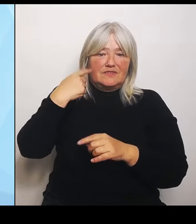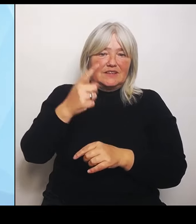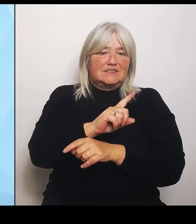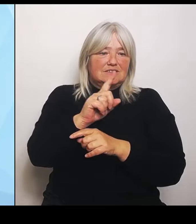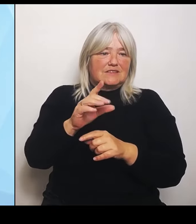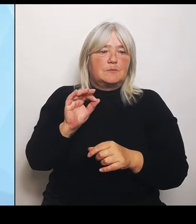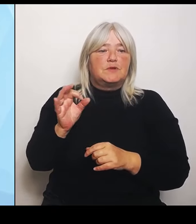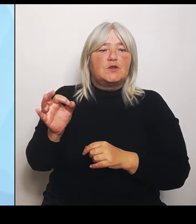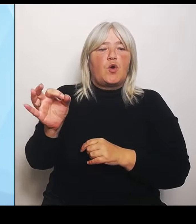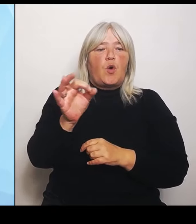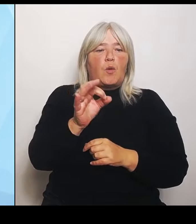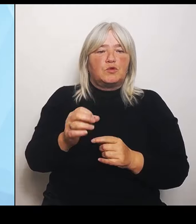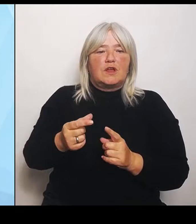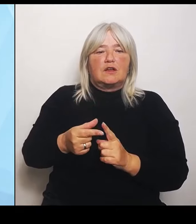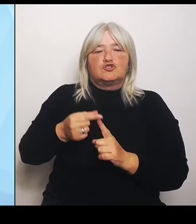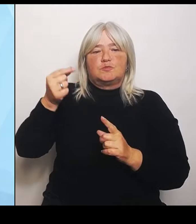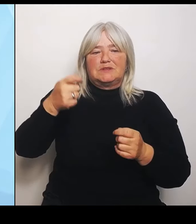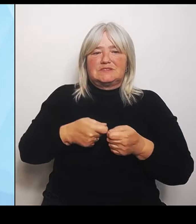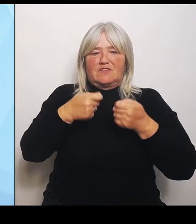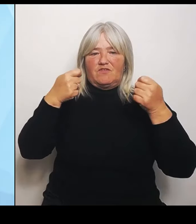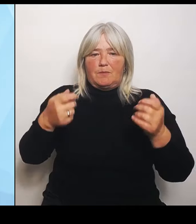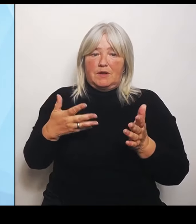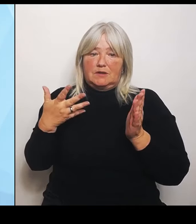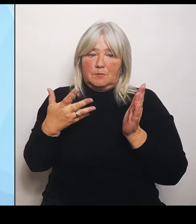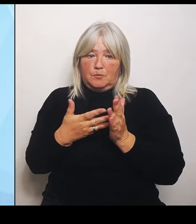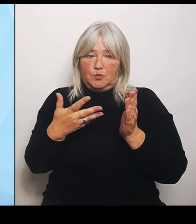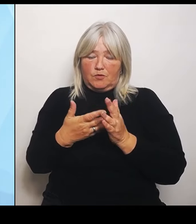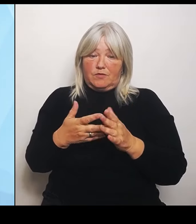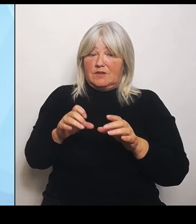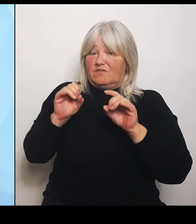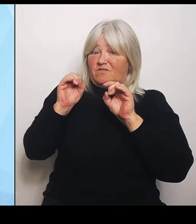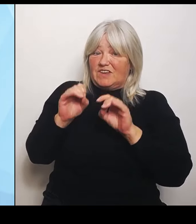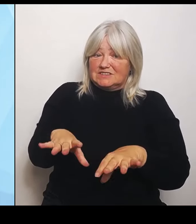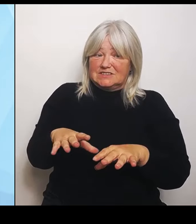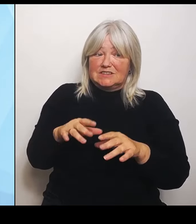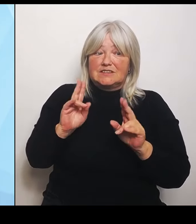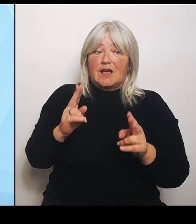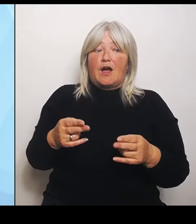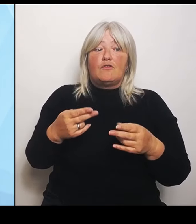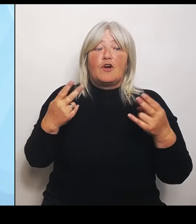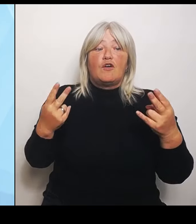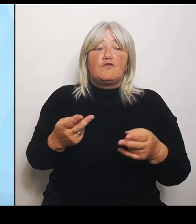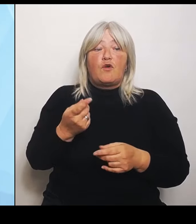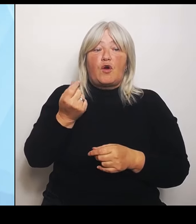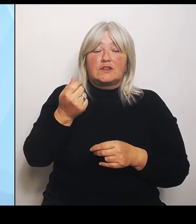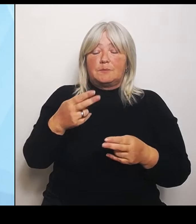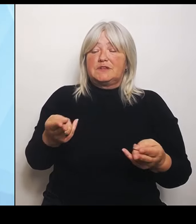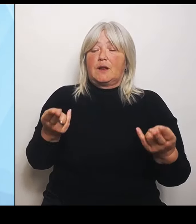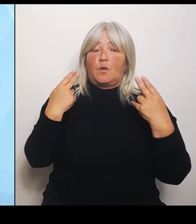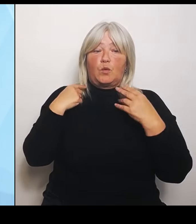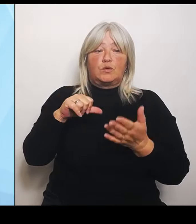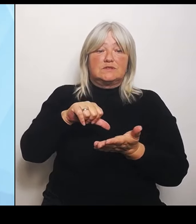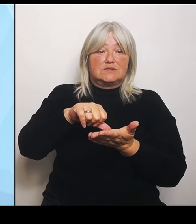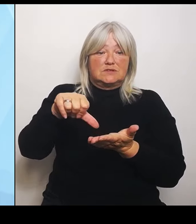Verzicht auf die Fördermittelrückzahlungen noch auf andere Nachnutzungen ausgeweitet werden kann. Das ist deswegen so wichtig, dass